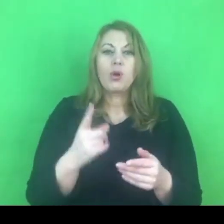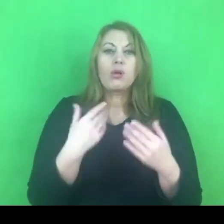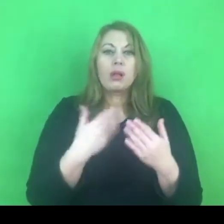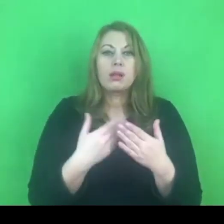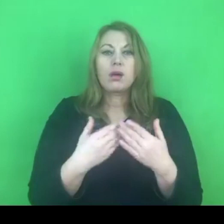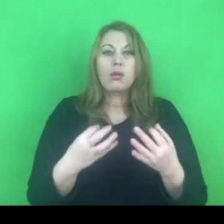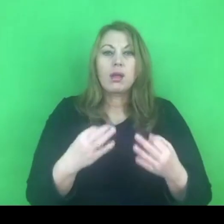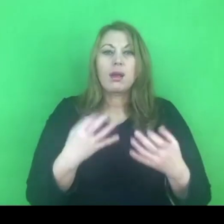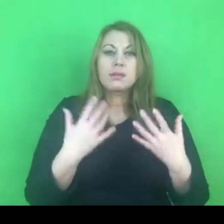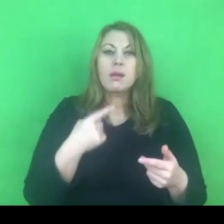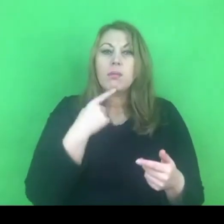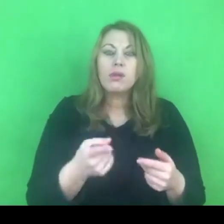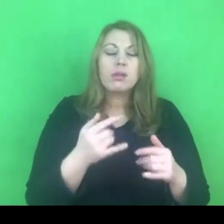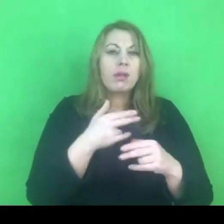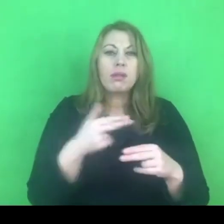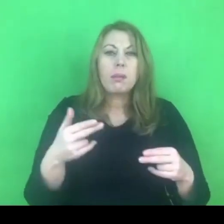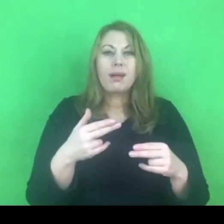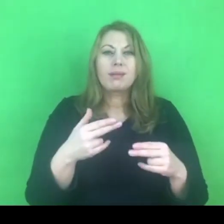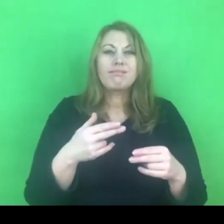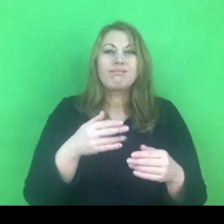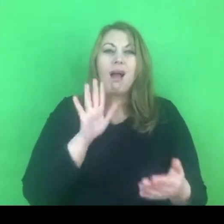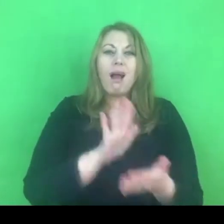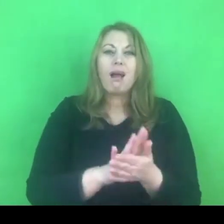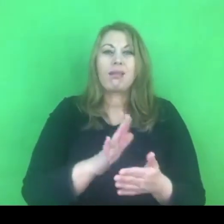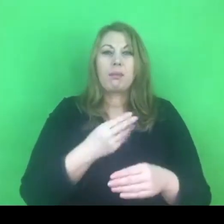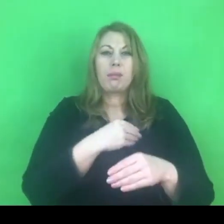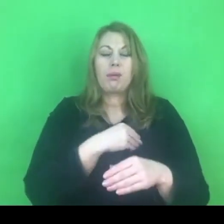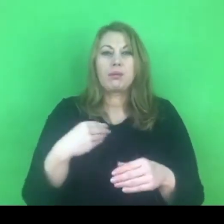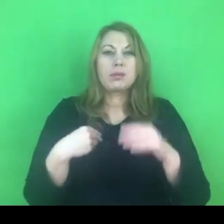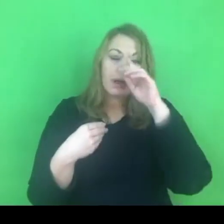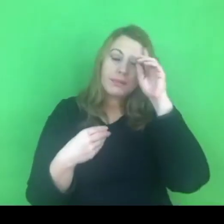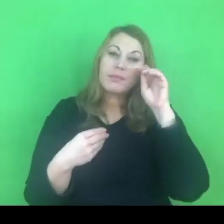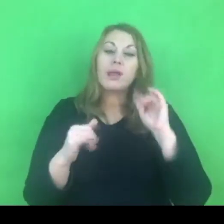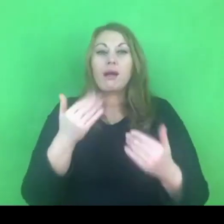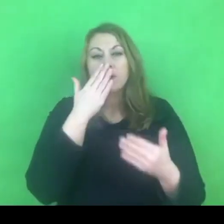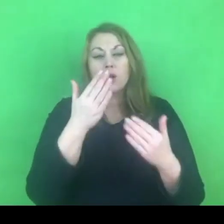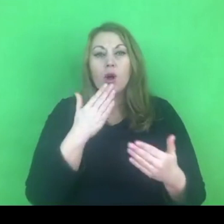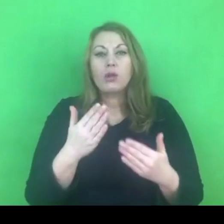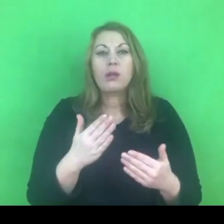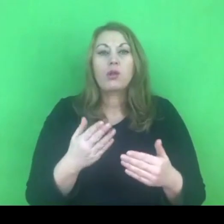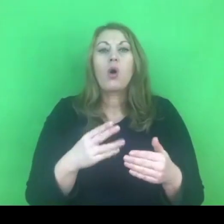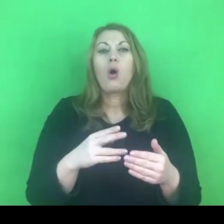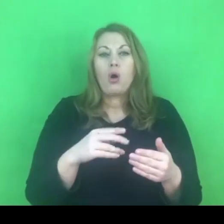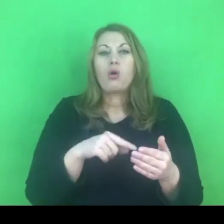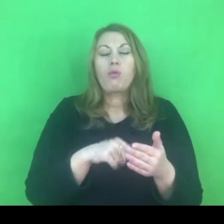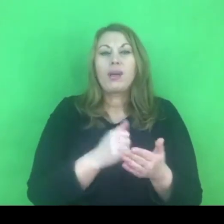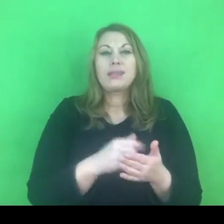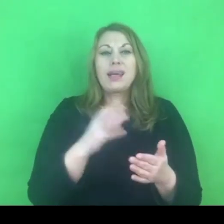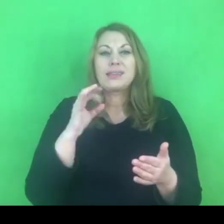To o czym konwencja stambulska stanowi - jakie ma założenia, jakie ma cele